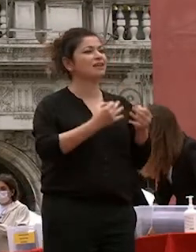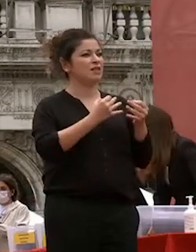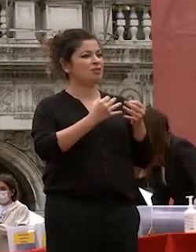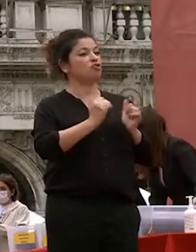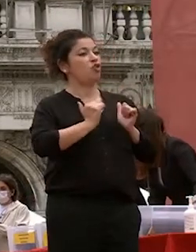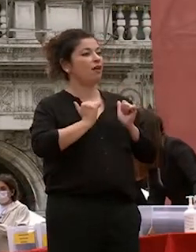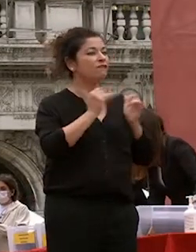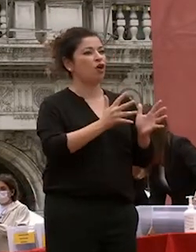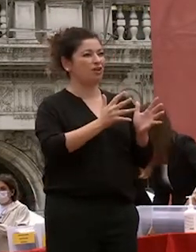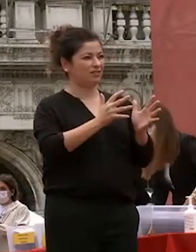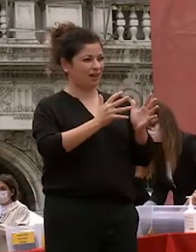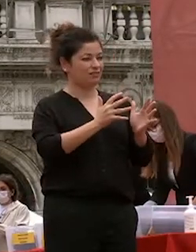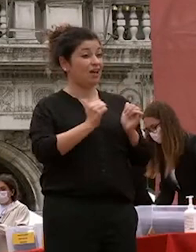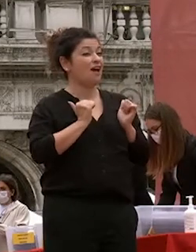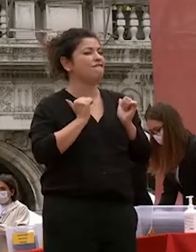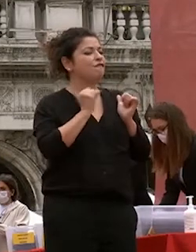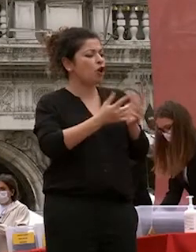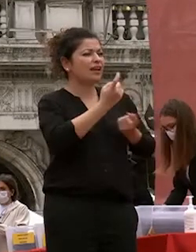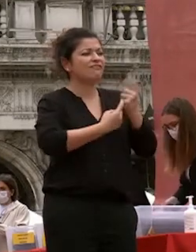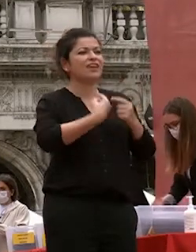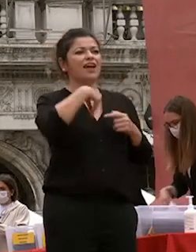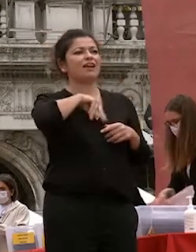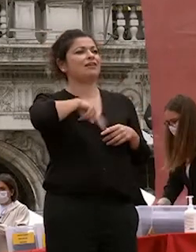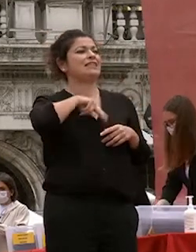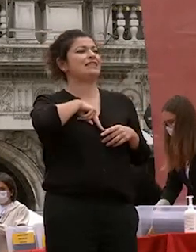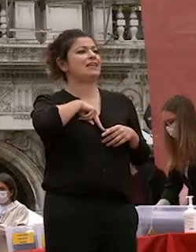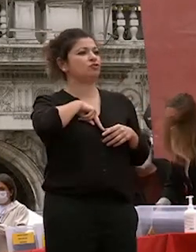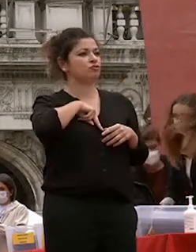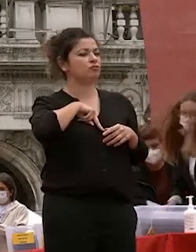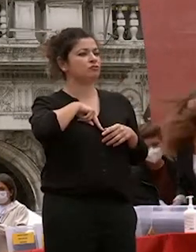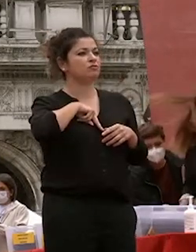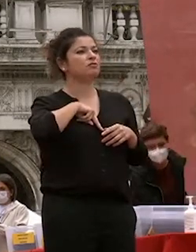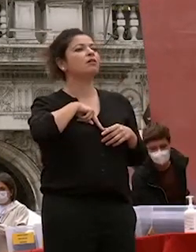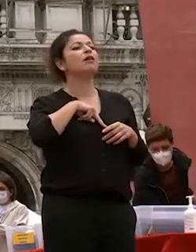volontà che nasce in voi stessi innanzitutto alimentata dallo studio